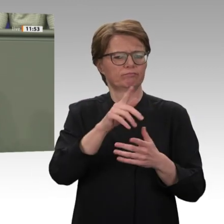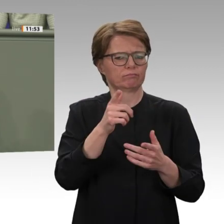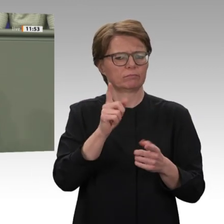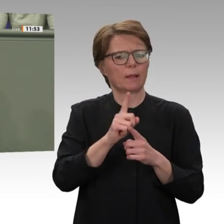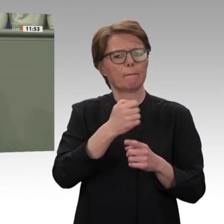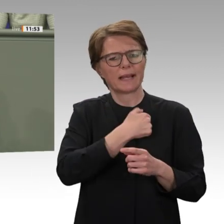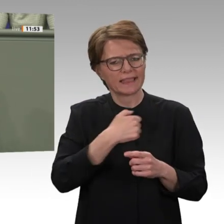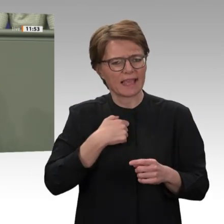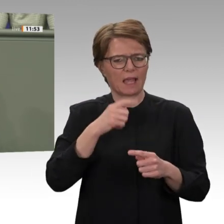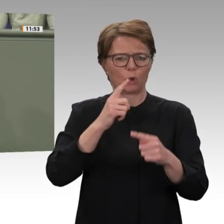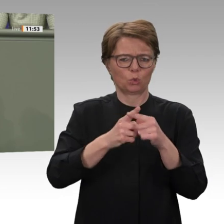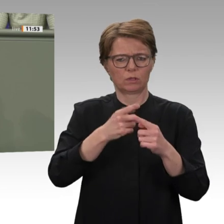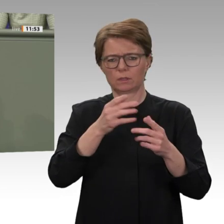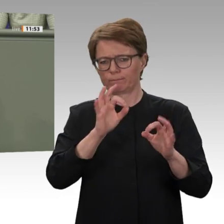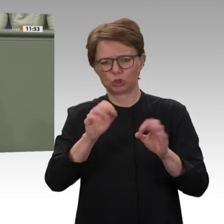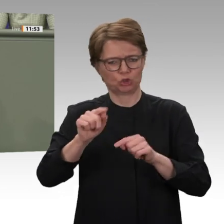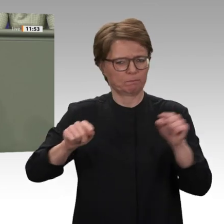zu unterstützen. Das klingt harmlos;